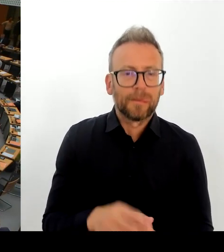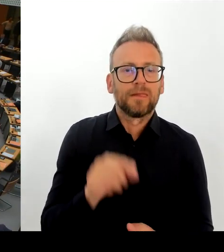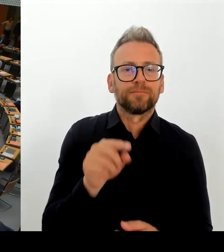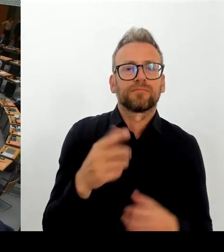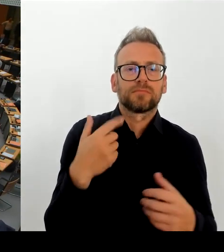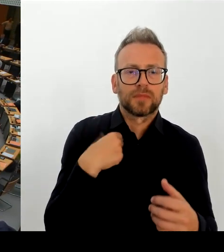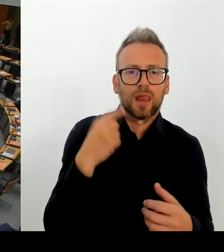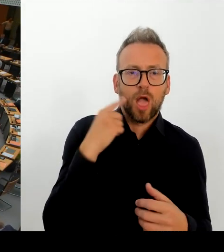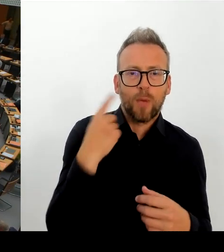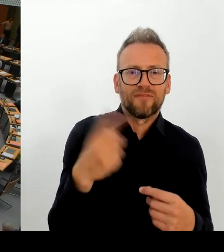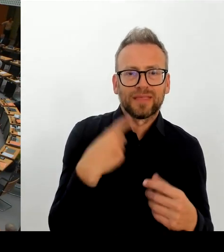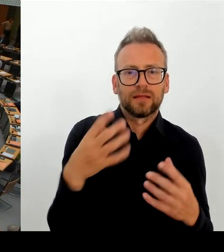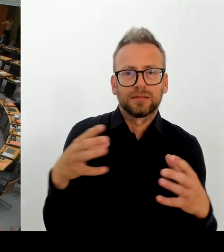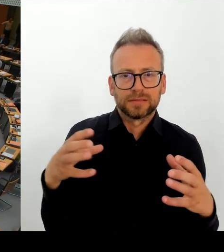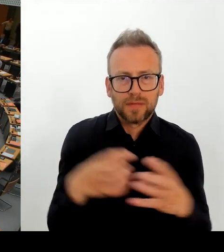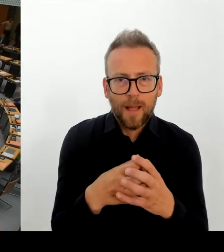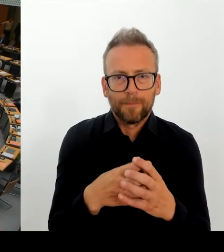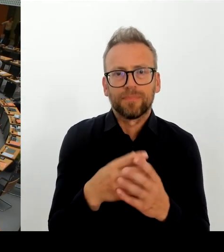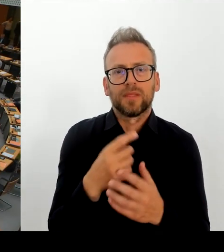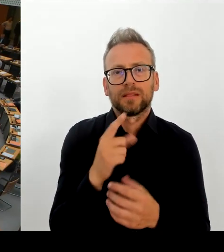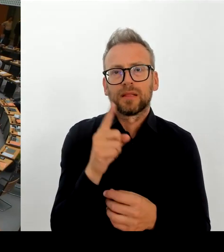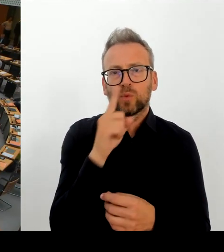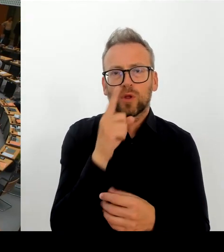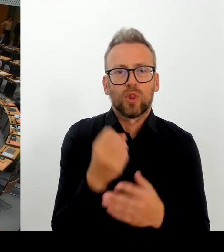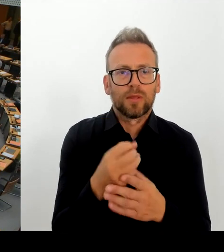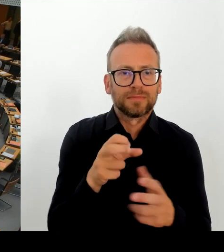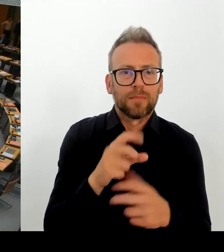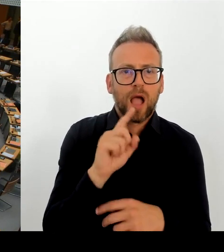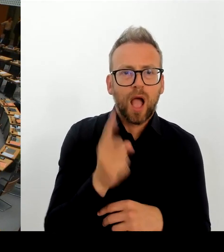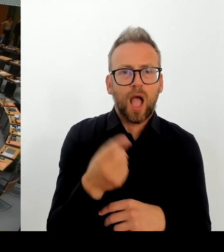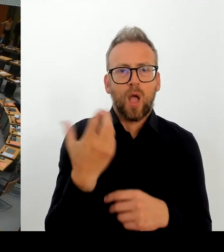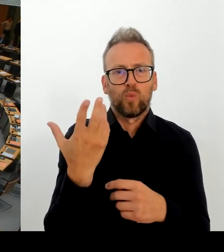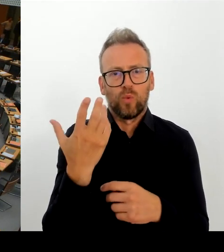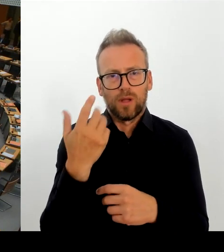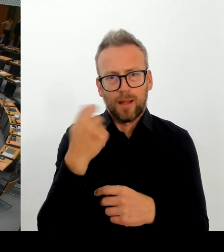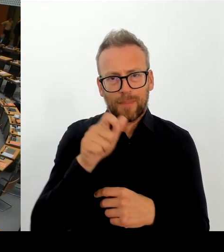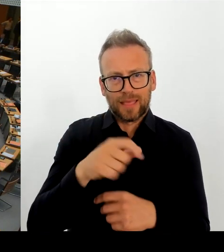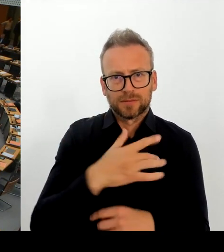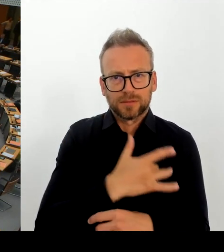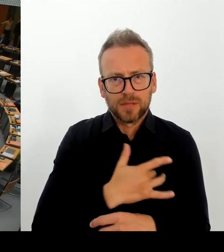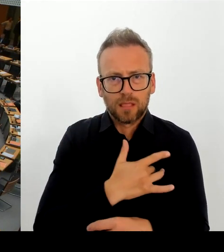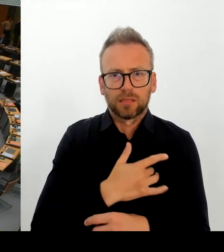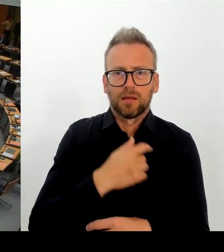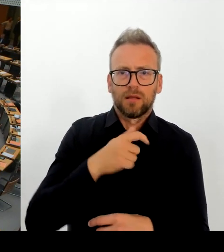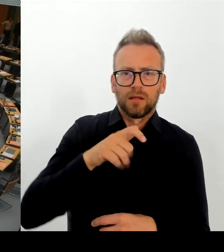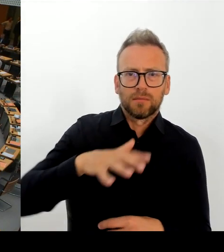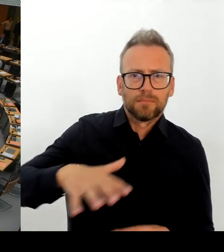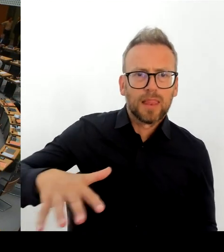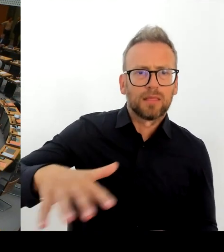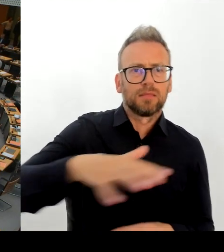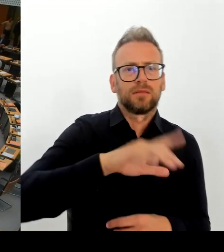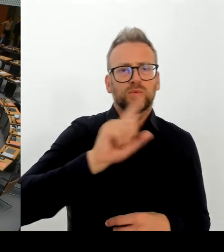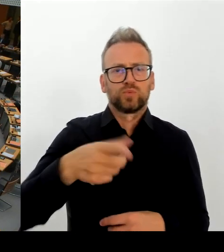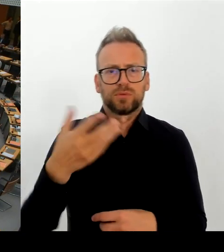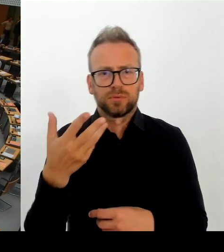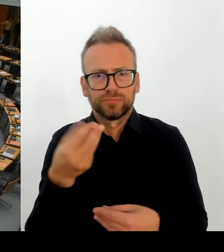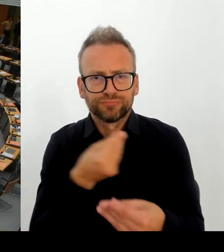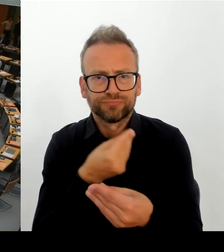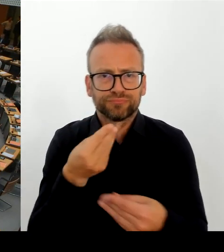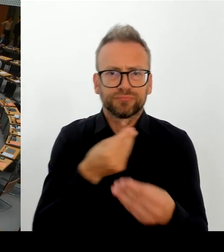Staatsministerin nachvollziehen können, aber nicht gesagt, was denn eigentlich falsch ist an dem Herrn Chatrian und warum der ausgewechselt werden muss